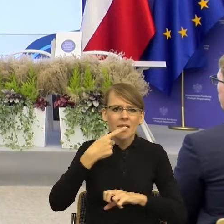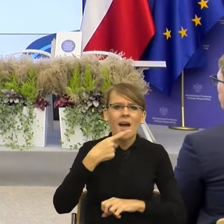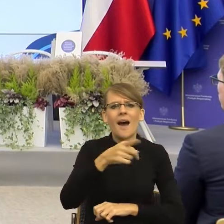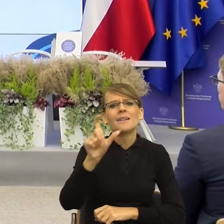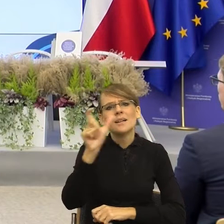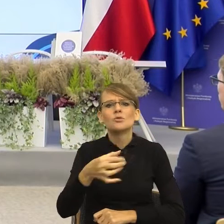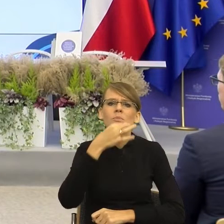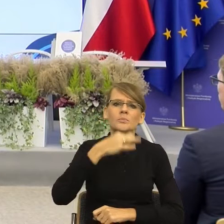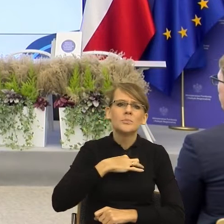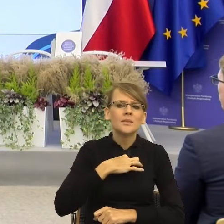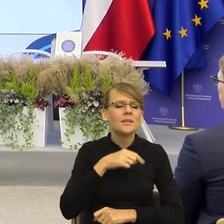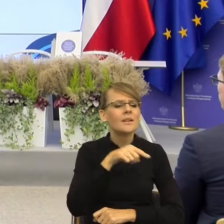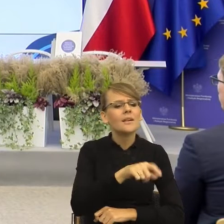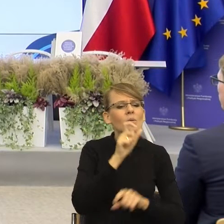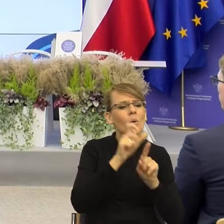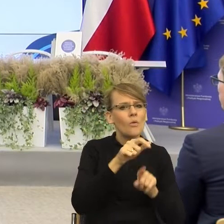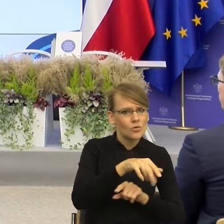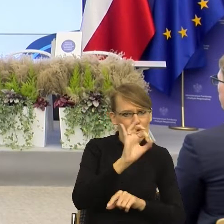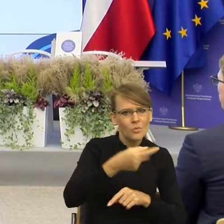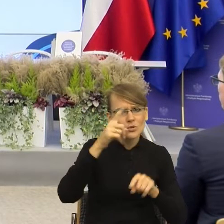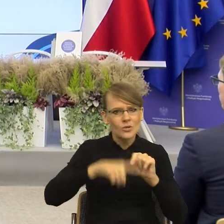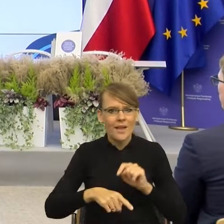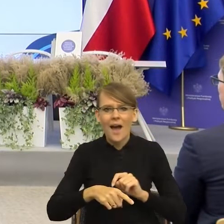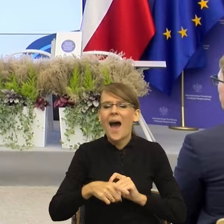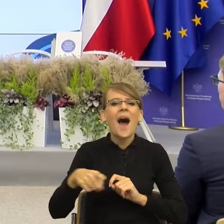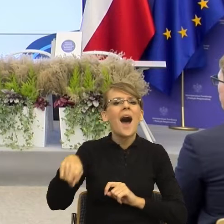Bardzo rzadko dostaję pytanie jak mówić, żeby dotrzeć? Jak mówić,